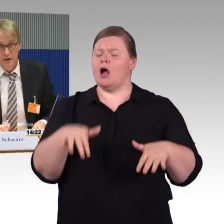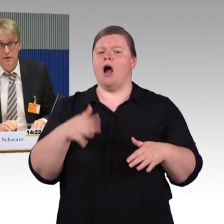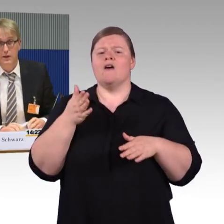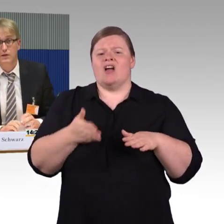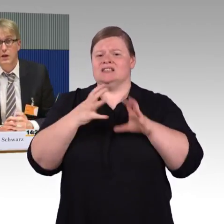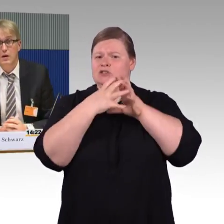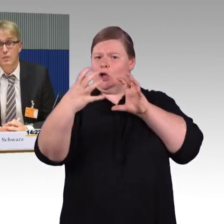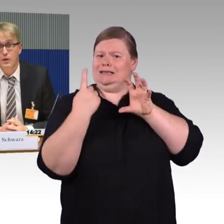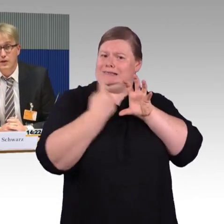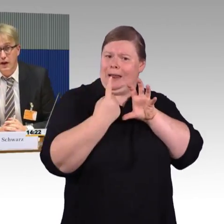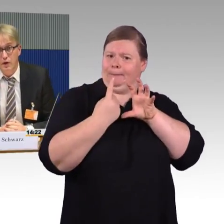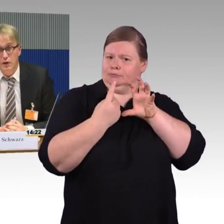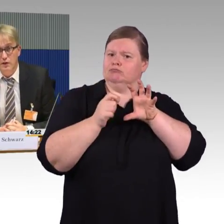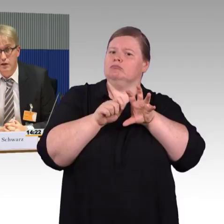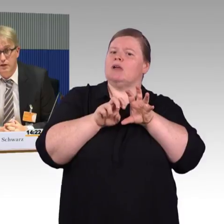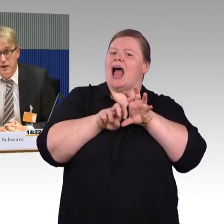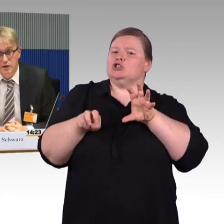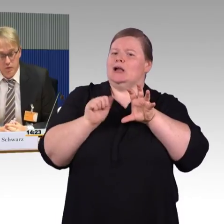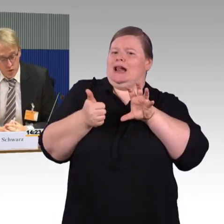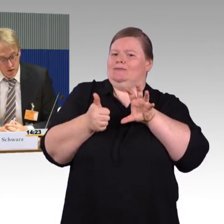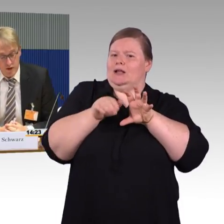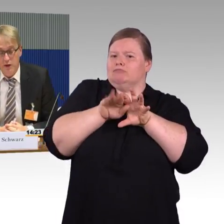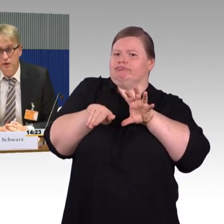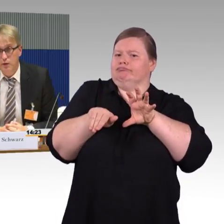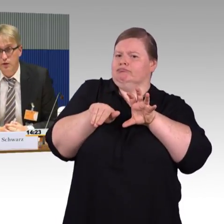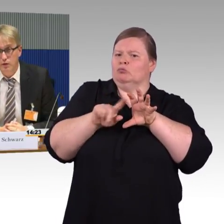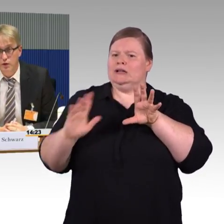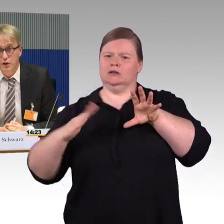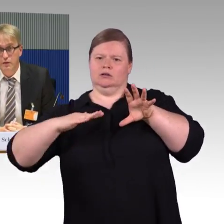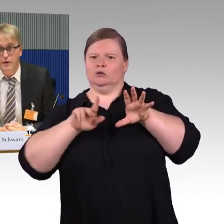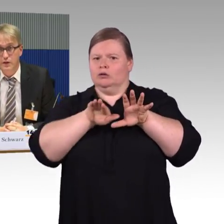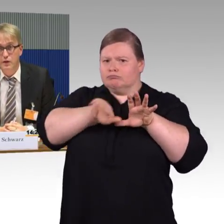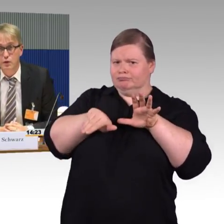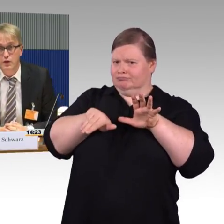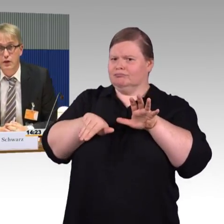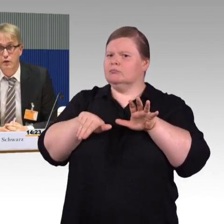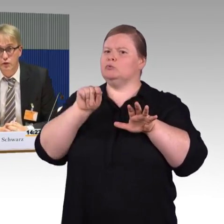dass das mit drei Leuten 20 Minuten dauert, Sie können sich vorstellen, was das natürlich auch